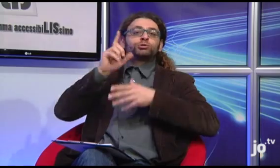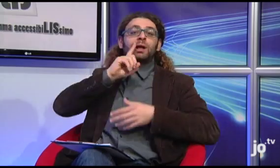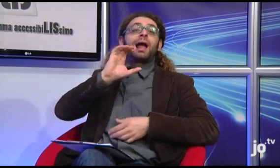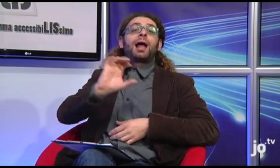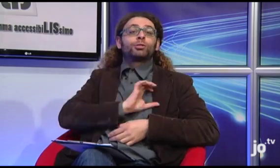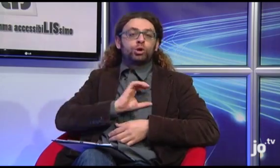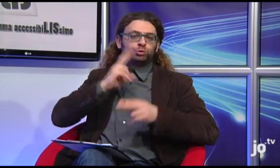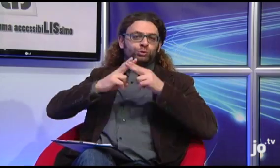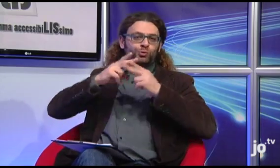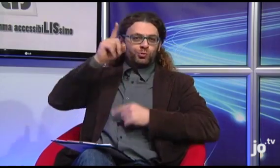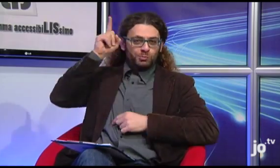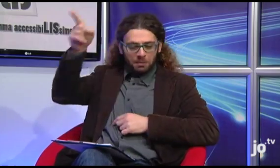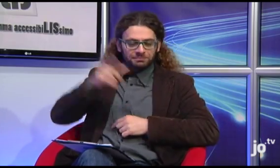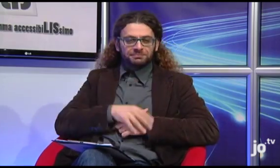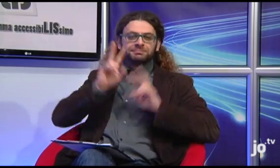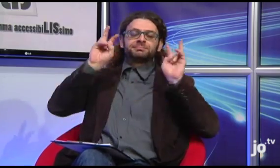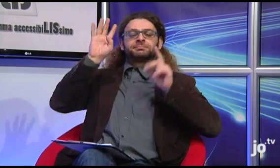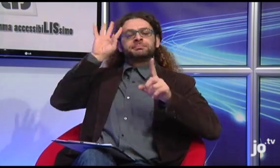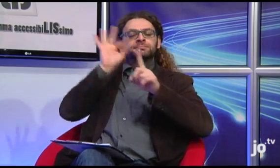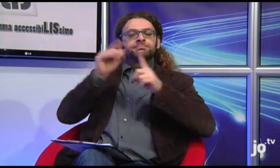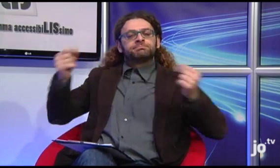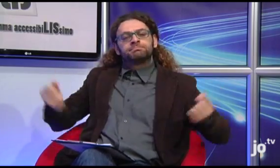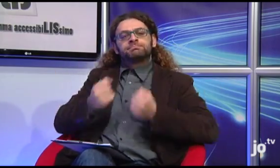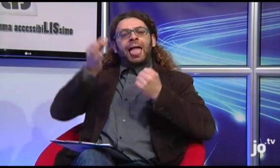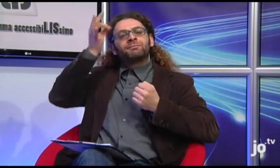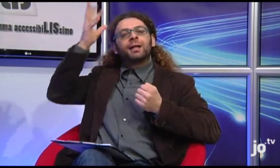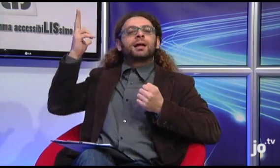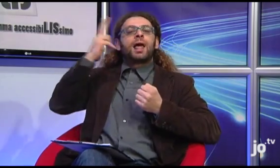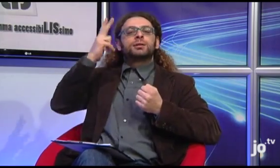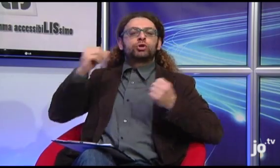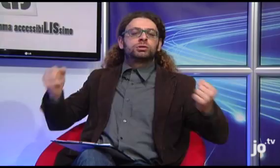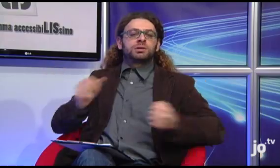che ha l'obiettivo di promuovere iniziative religiose attraverso la Lingua dei Segni.